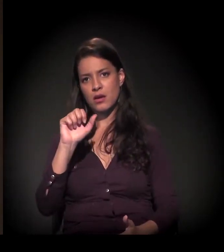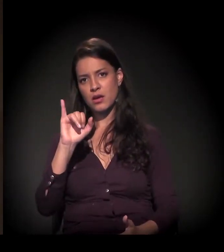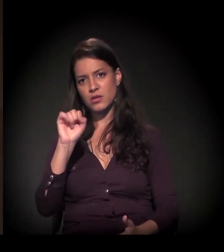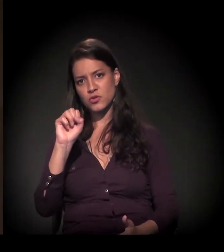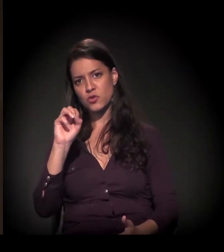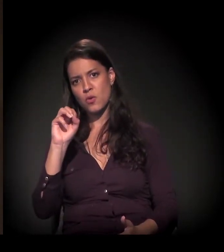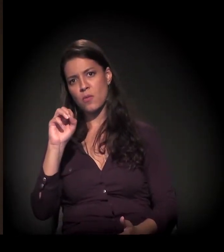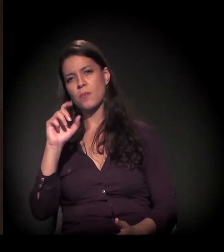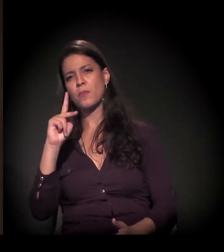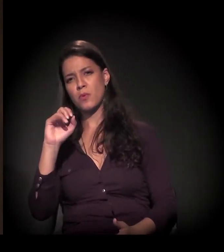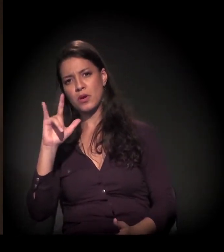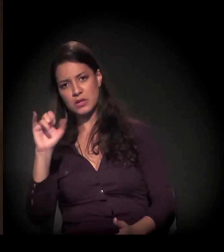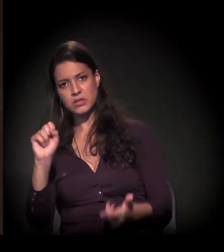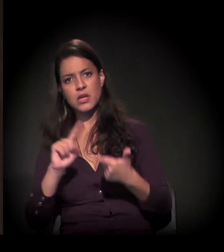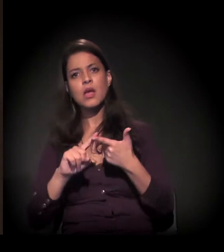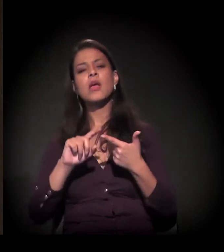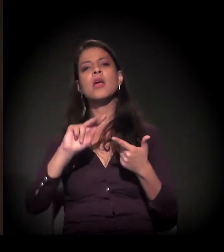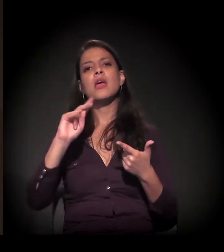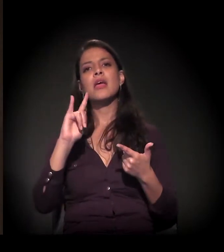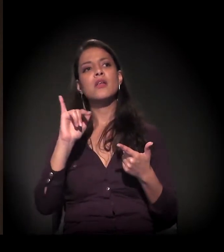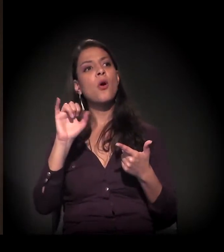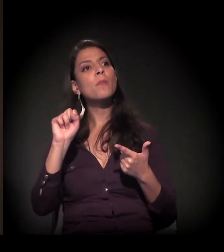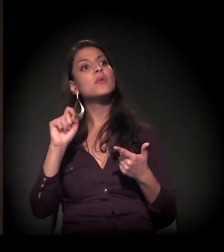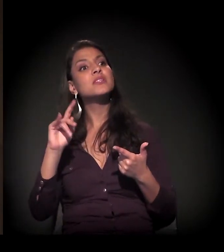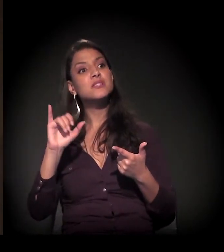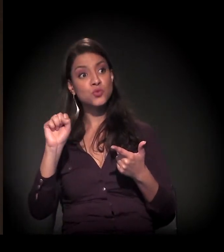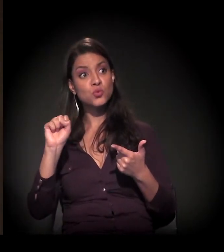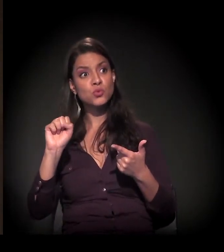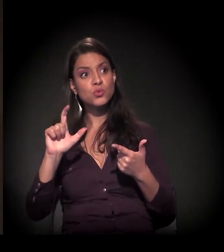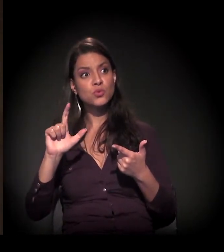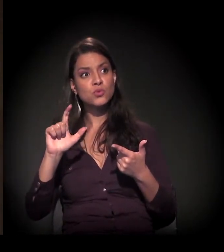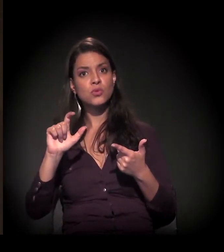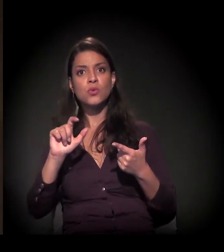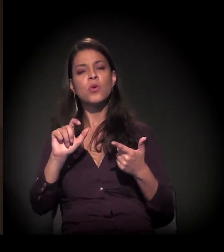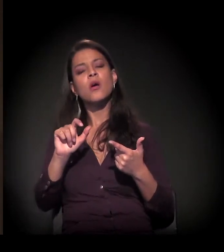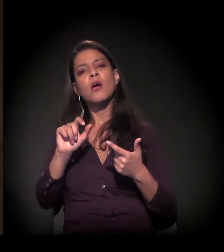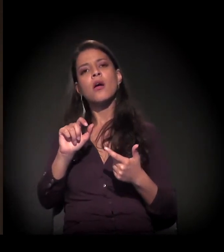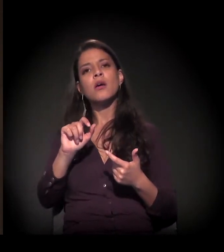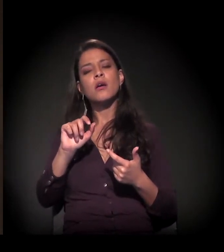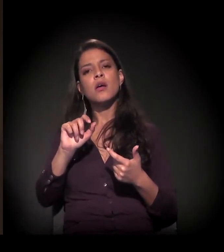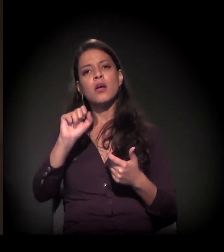mesmo da favela de Heliópolis ou aqui no centro, como nós estamos acompanhando ali também perto da Eulina,